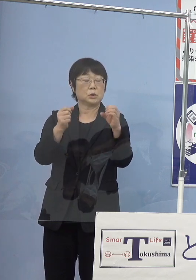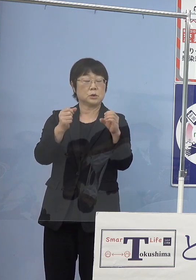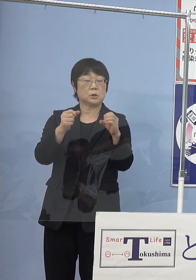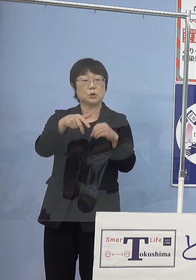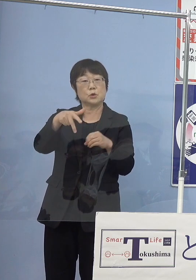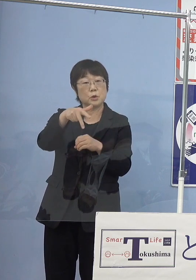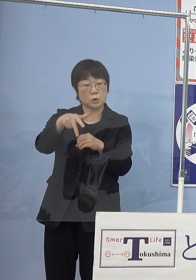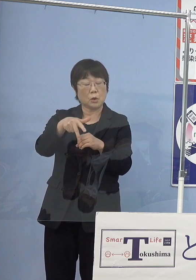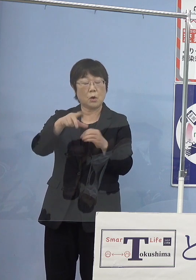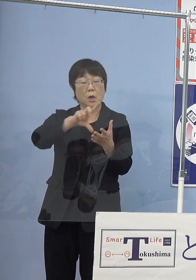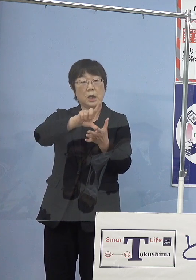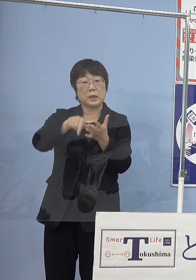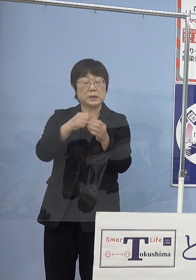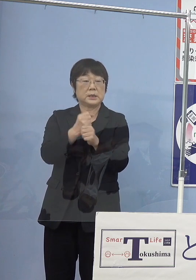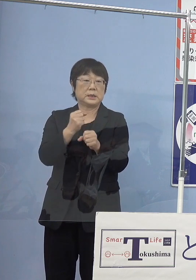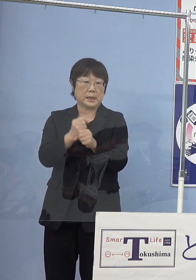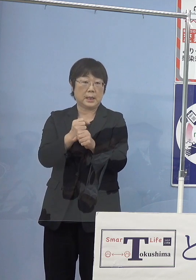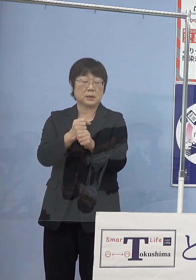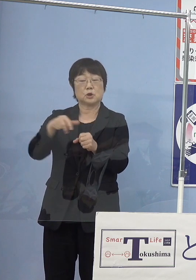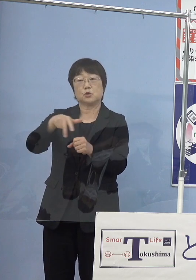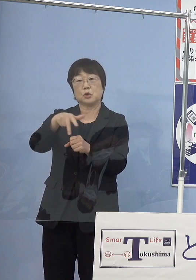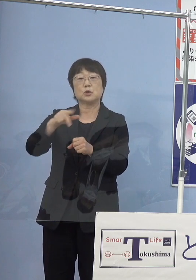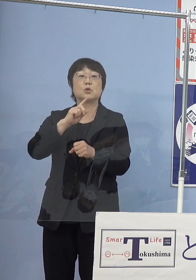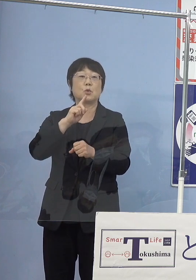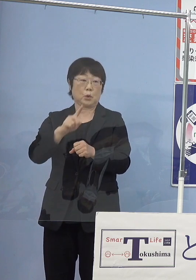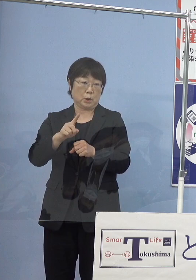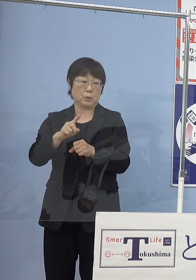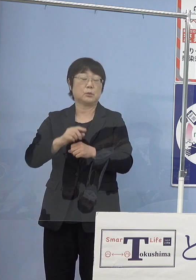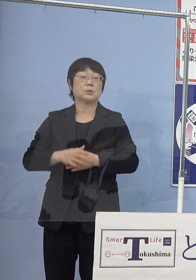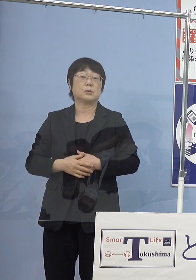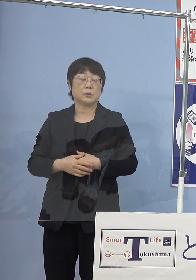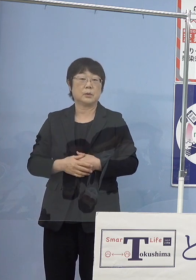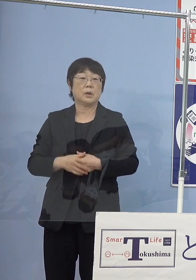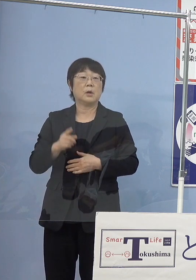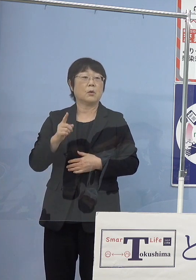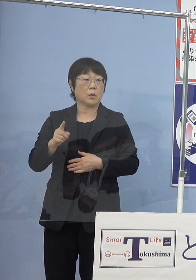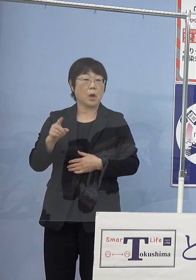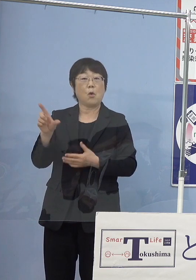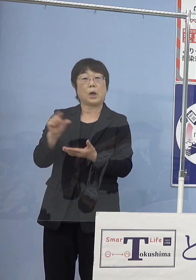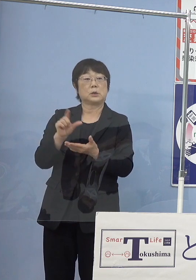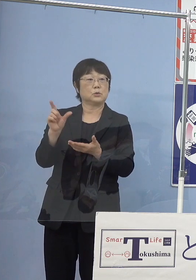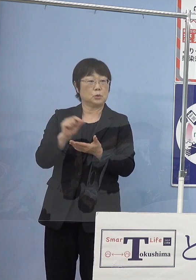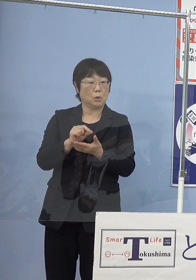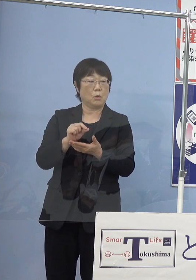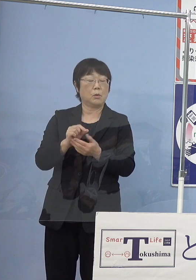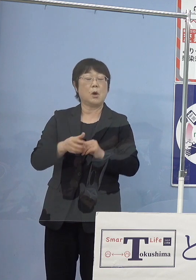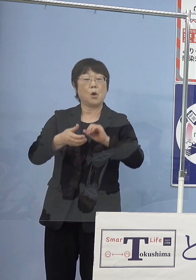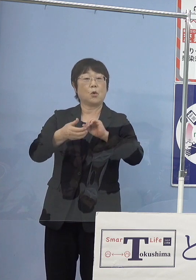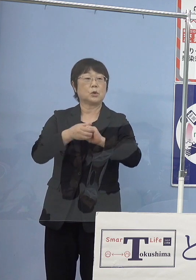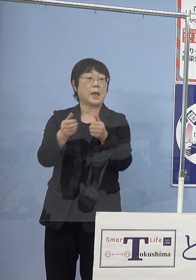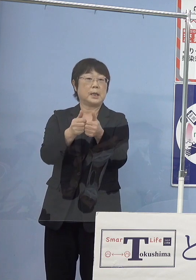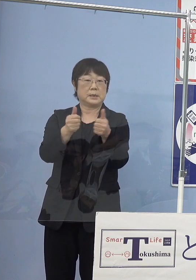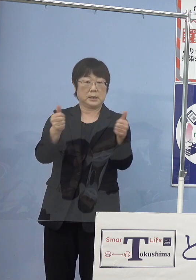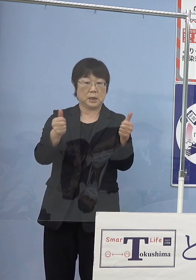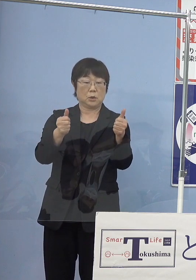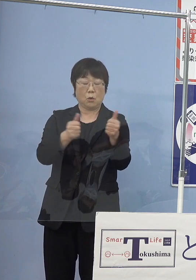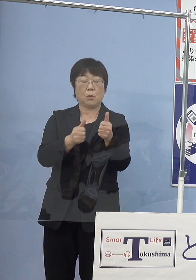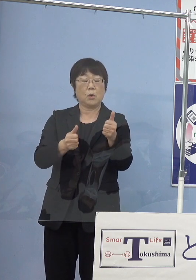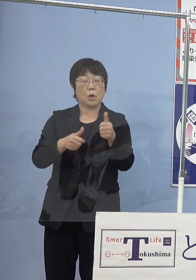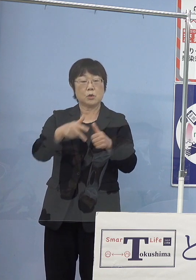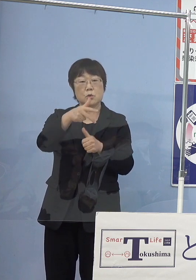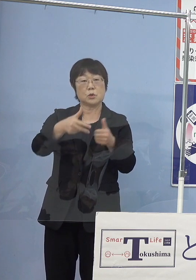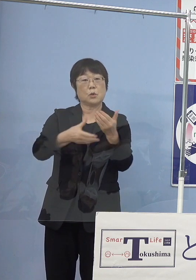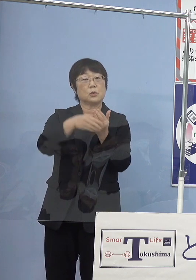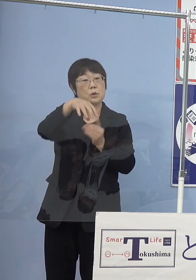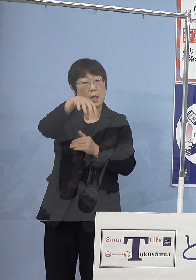地産水素、このように呼ばれておりますが これを活用した固定式の水素ステーション